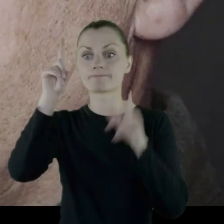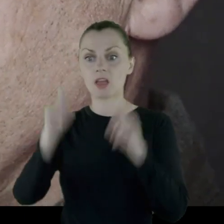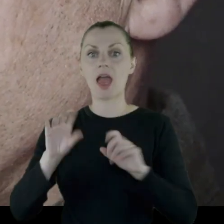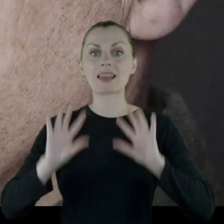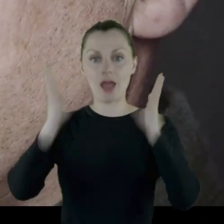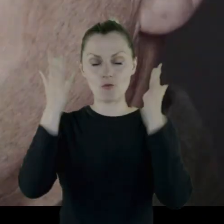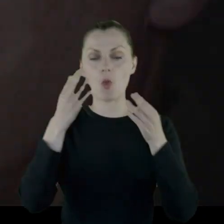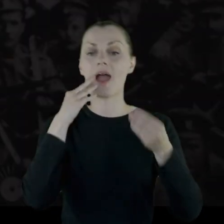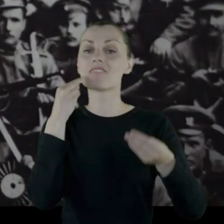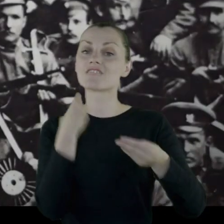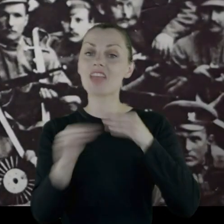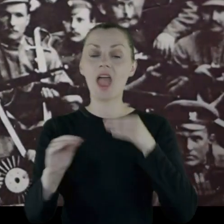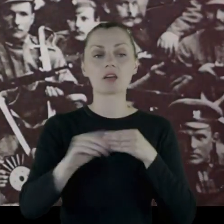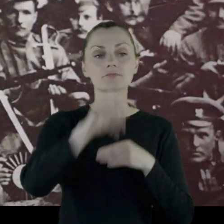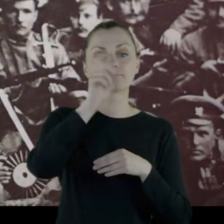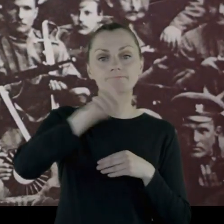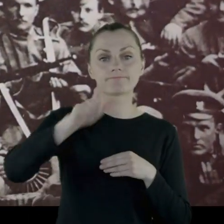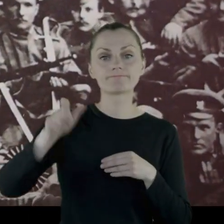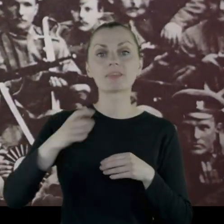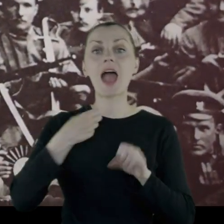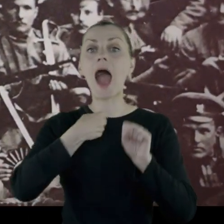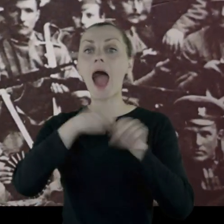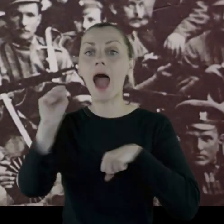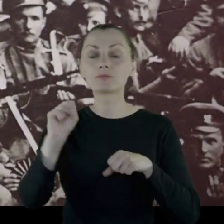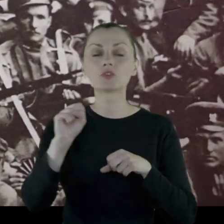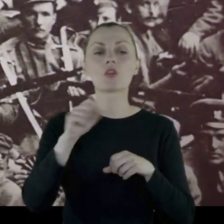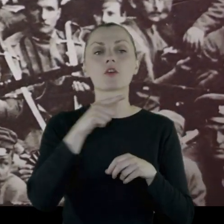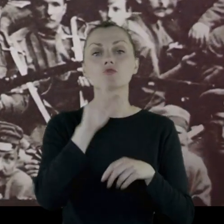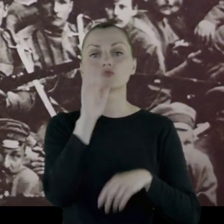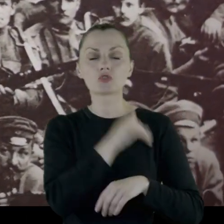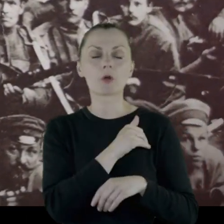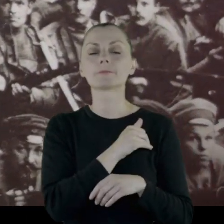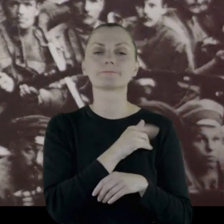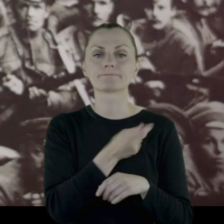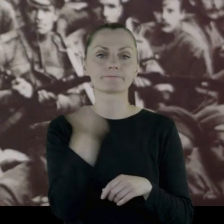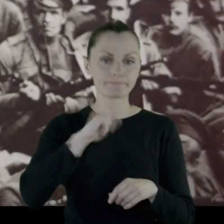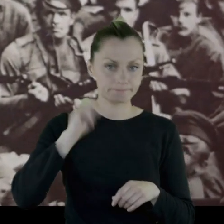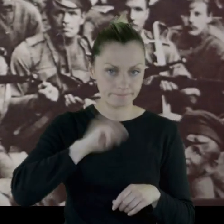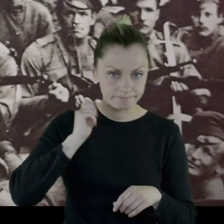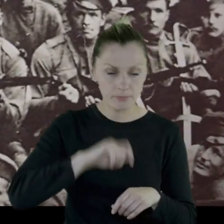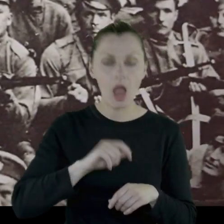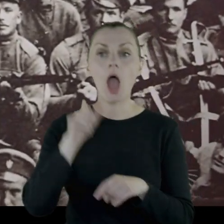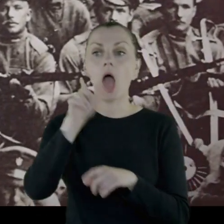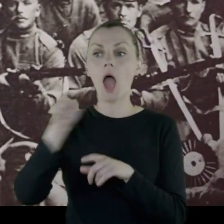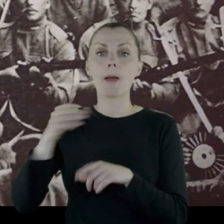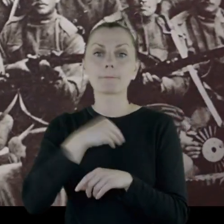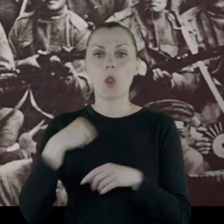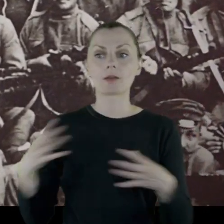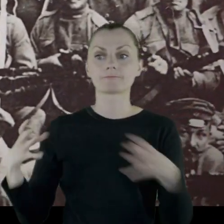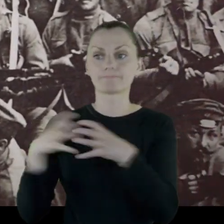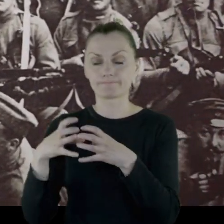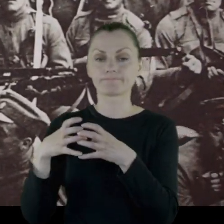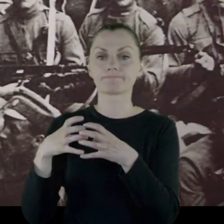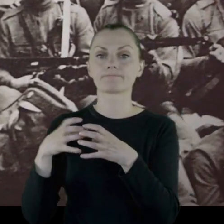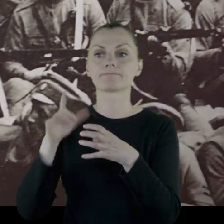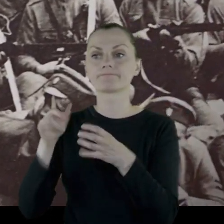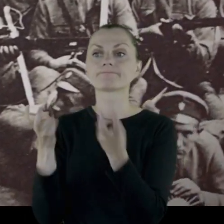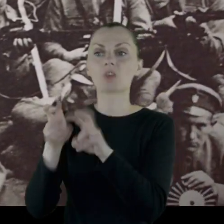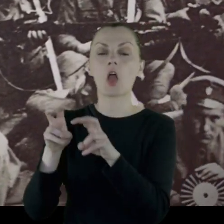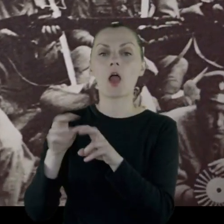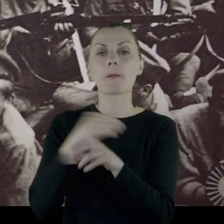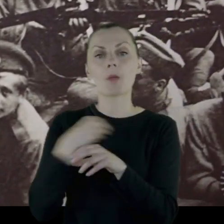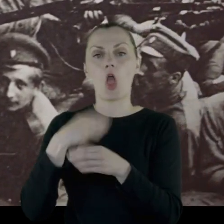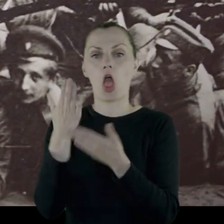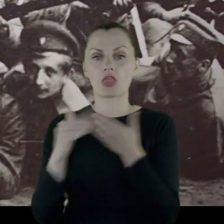Większość absolwentów szkoły zostaje wymordowanych. Polacy grupują się w polskich oddziałach,